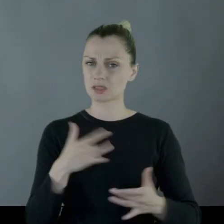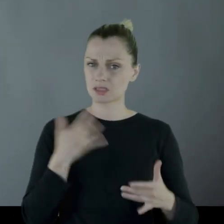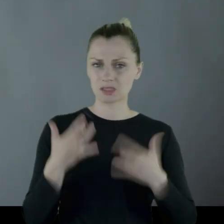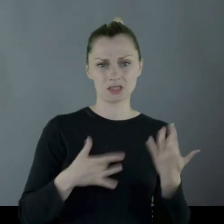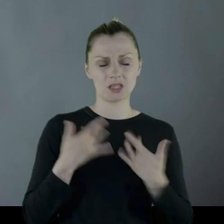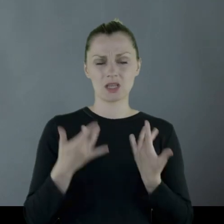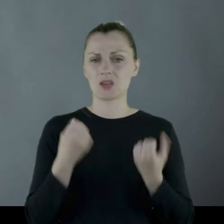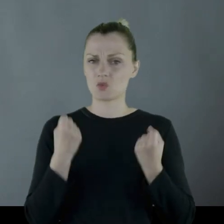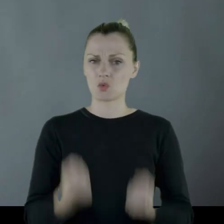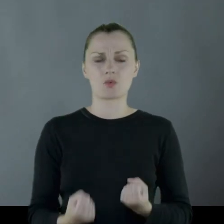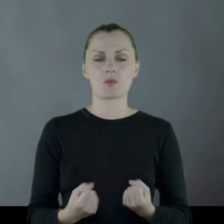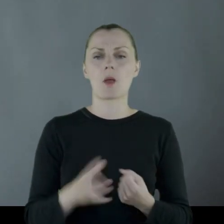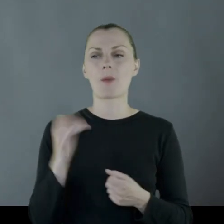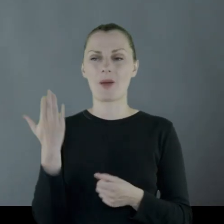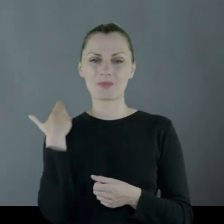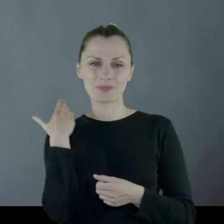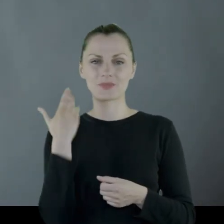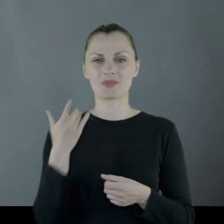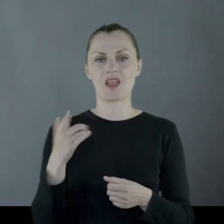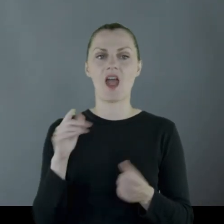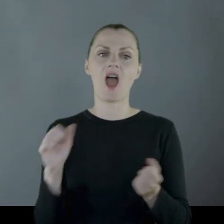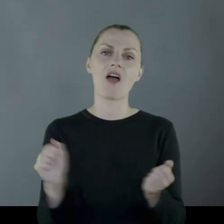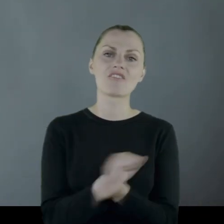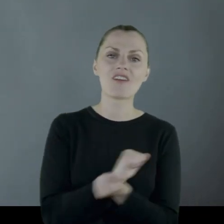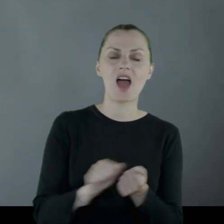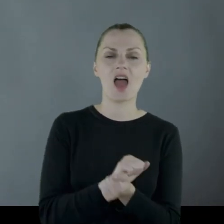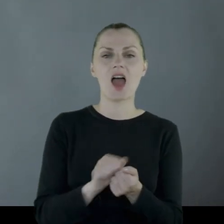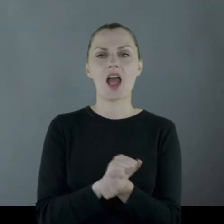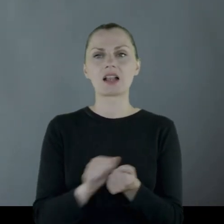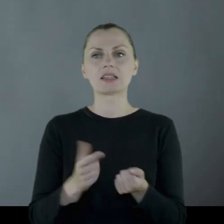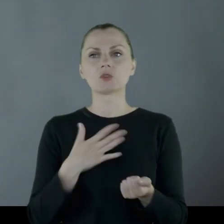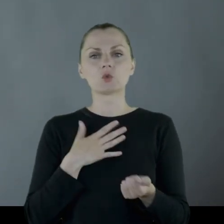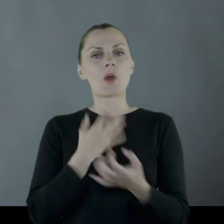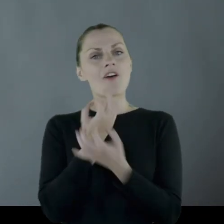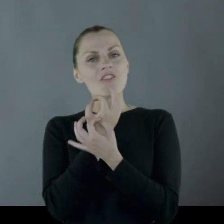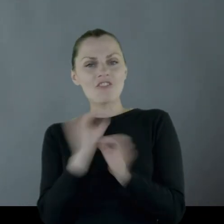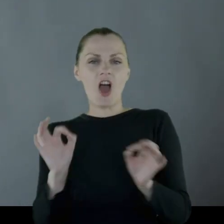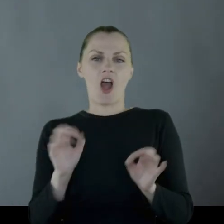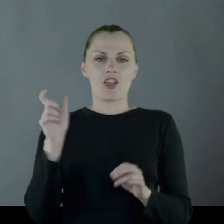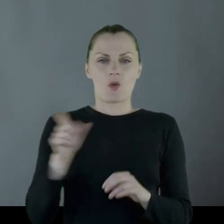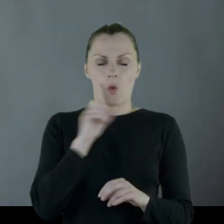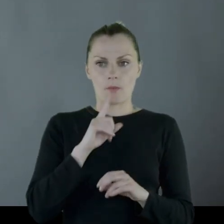ponieważ do niedawna był wolnym chłopakiem,